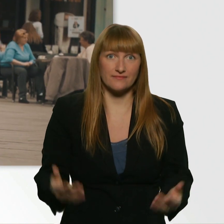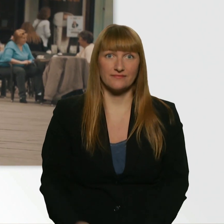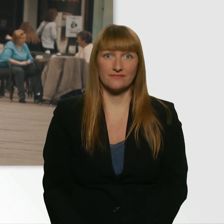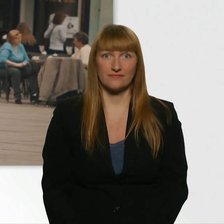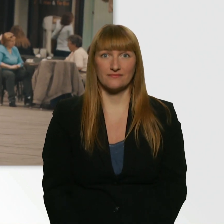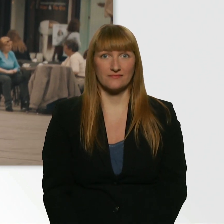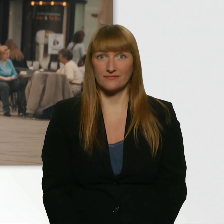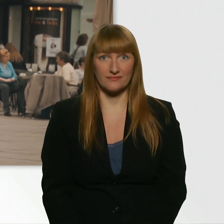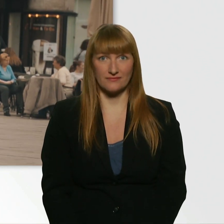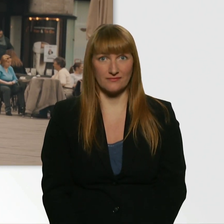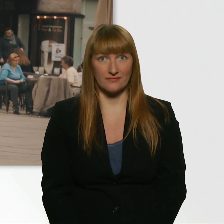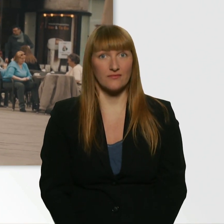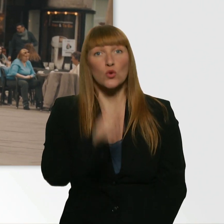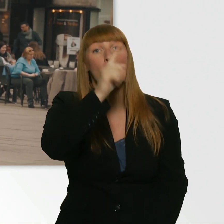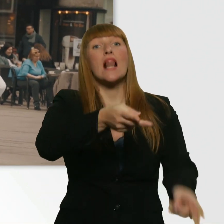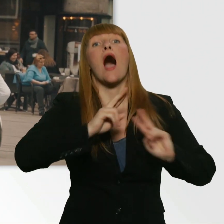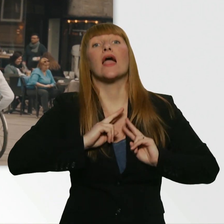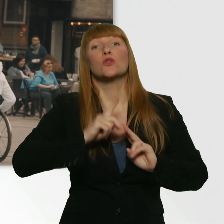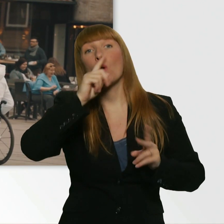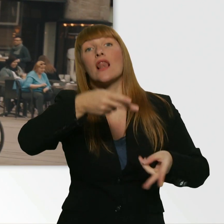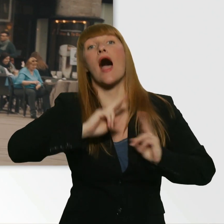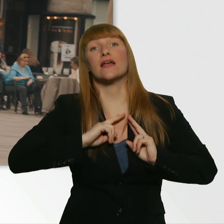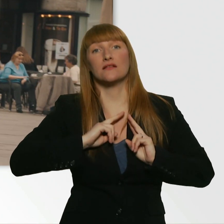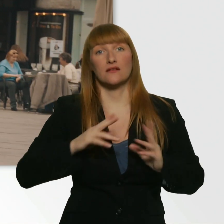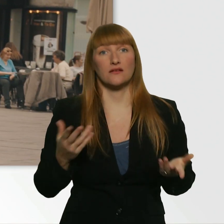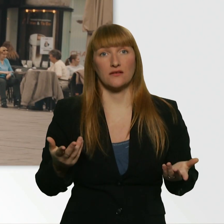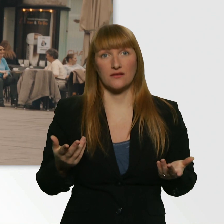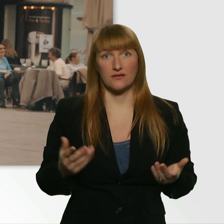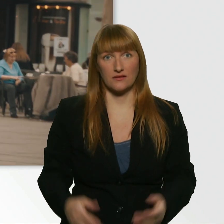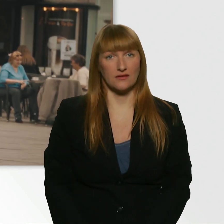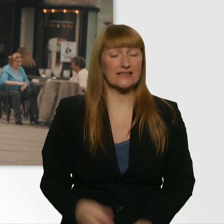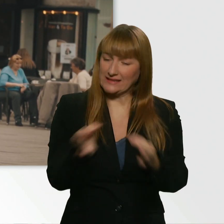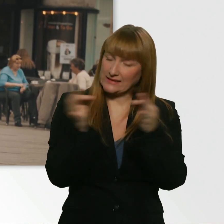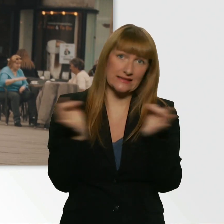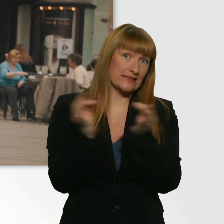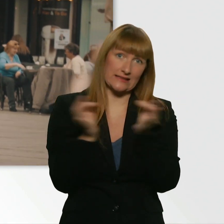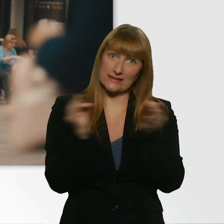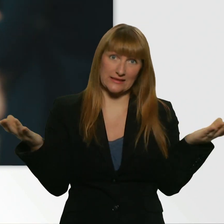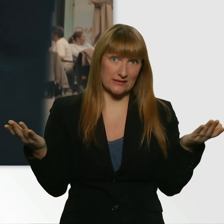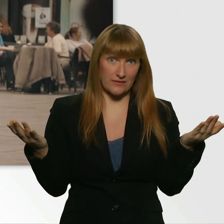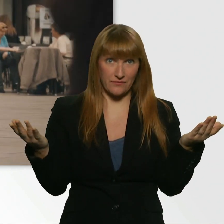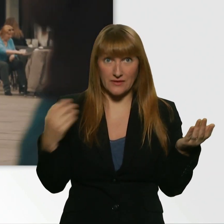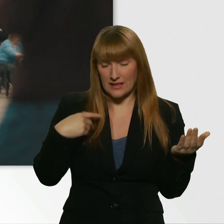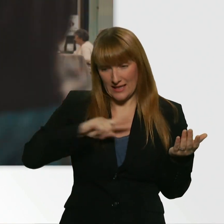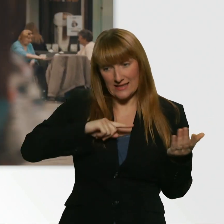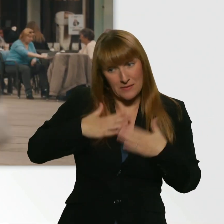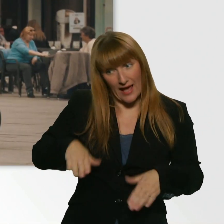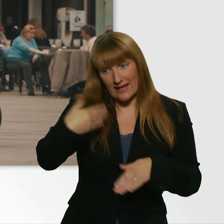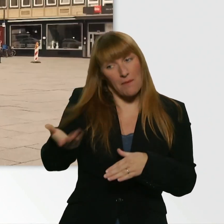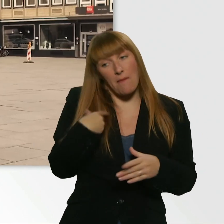Nur leihen, nur leihen. Wir haben überhaupt nichts. - Gar nix? Ich z.B. hätte gern gegeben. - Du hättest mir das Geld gegeben?